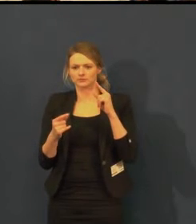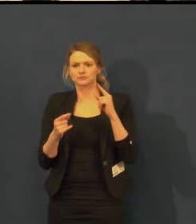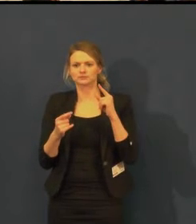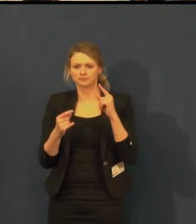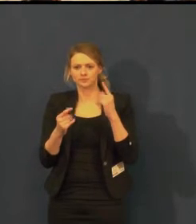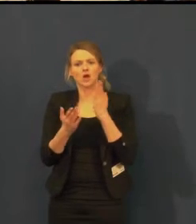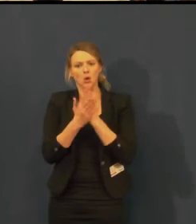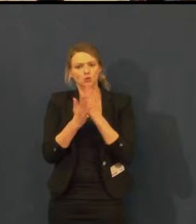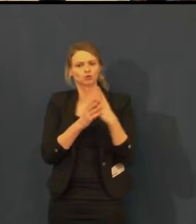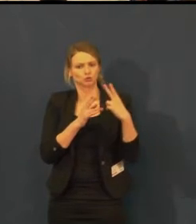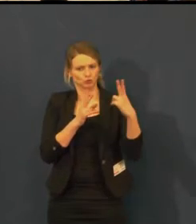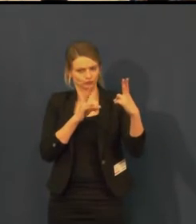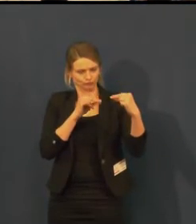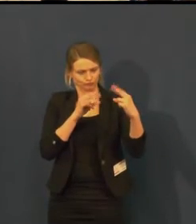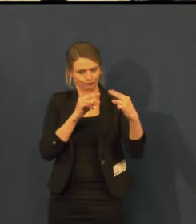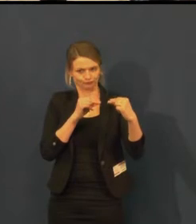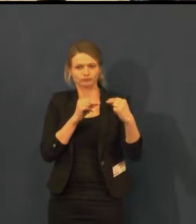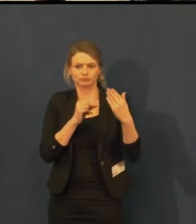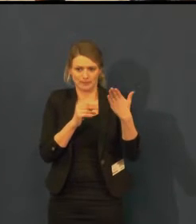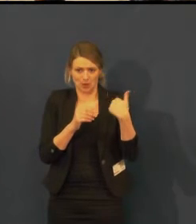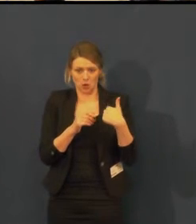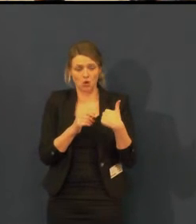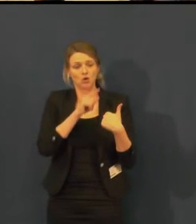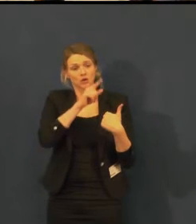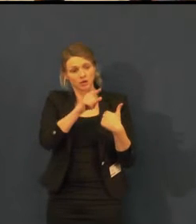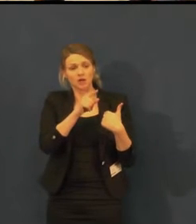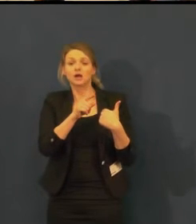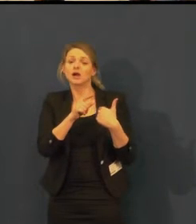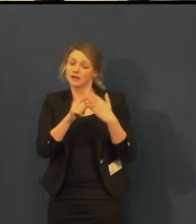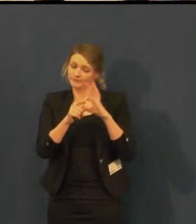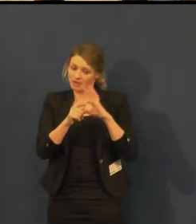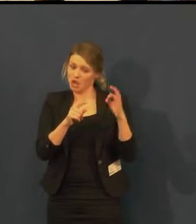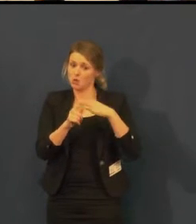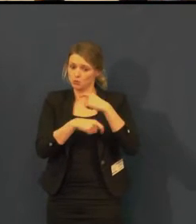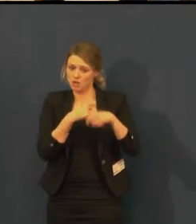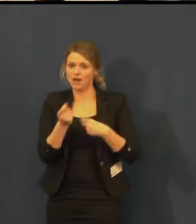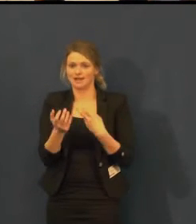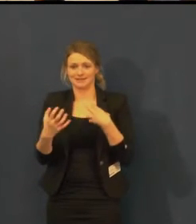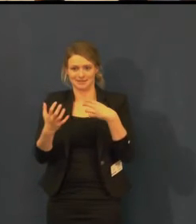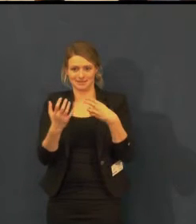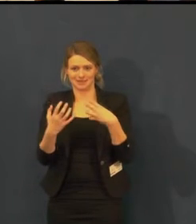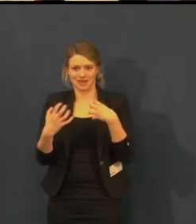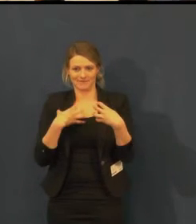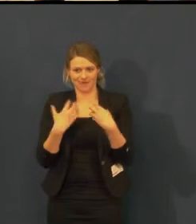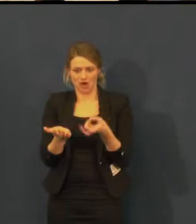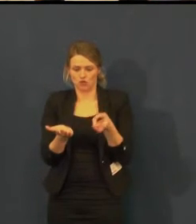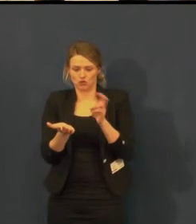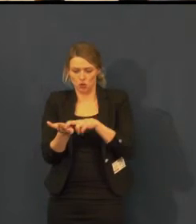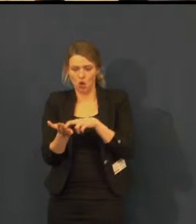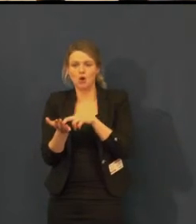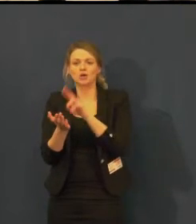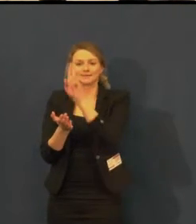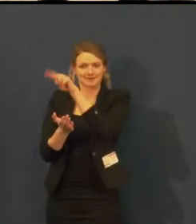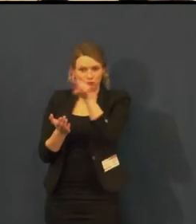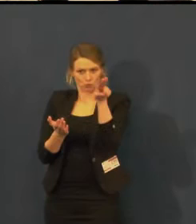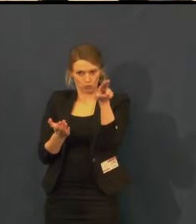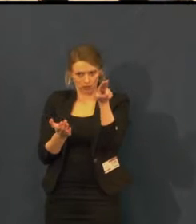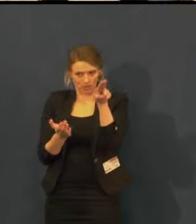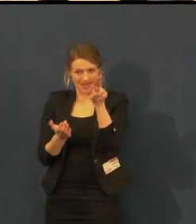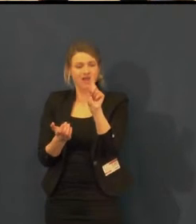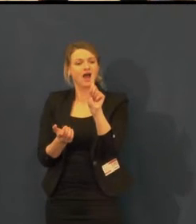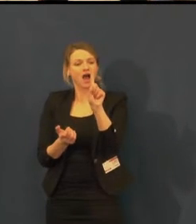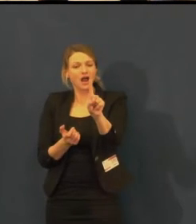Pojďme udělat představení s titulky, ale v sobotu odpoledne.